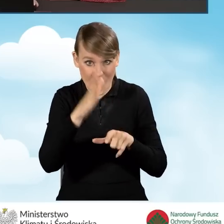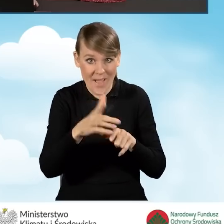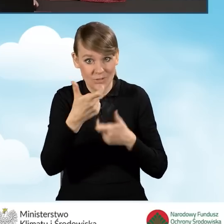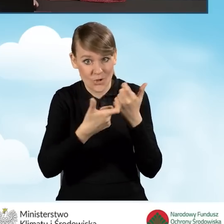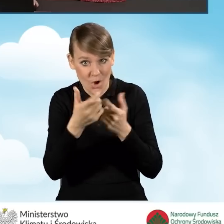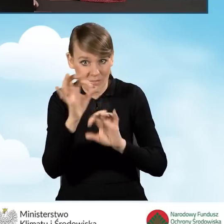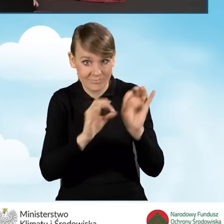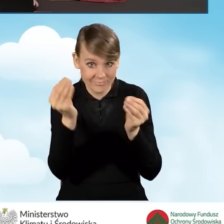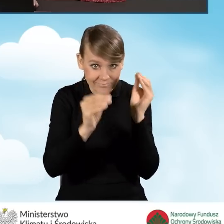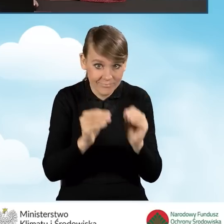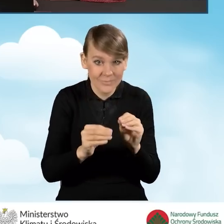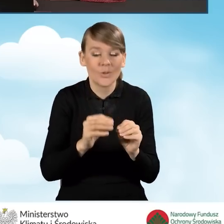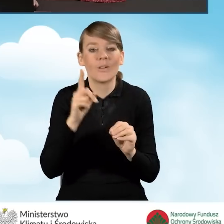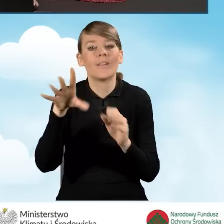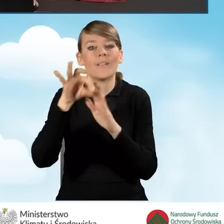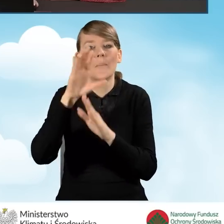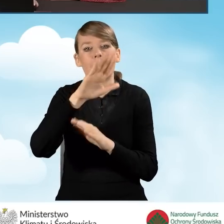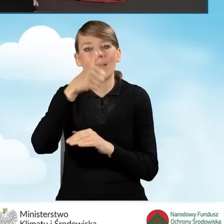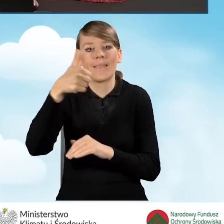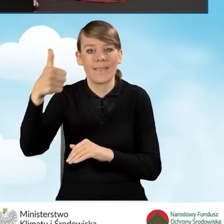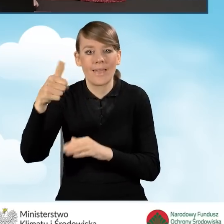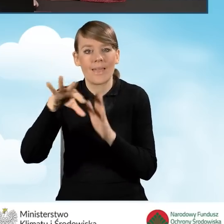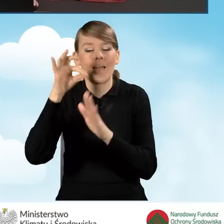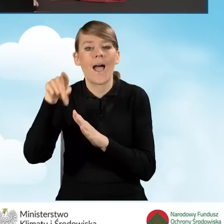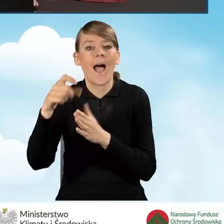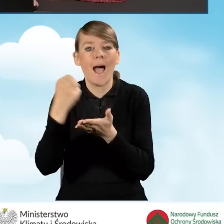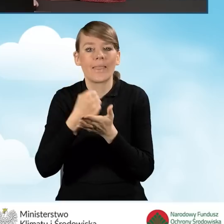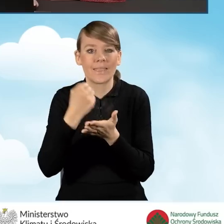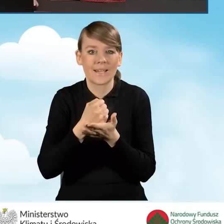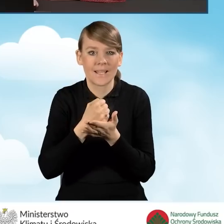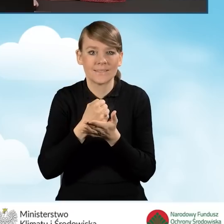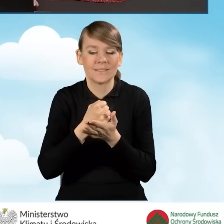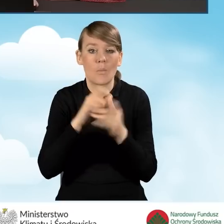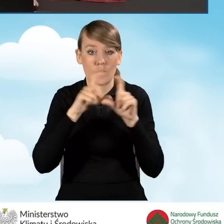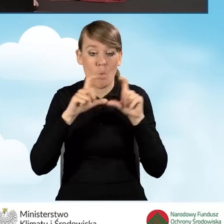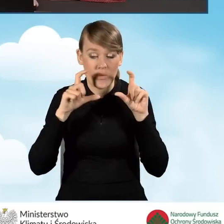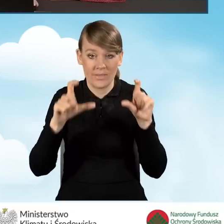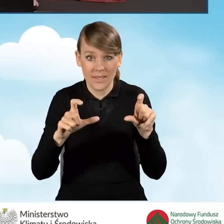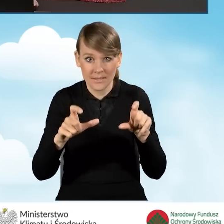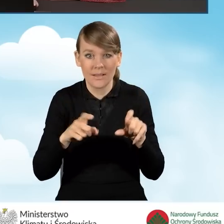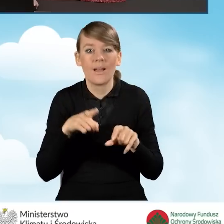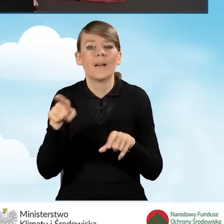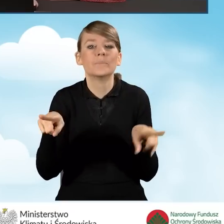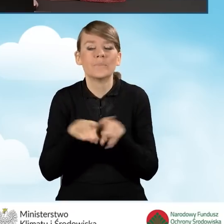zaznaczamy pole na samej górze B1, że adres budynku jest taki sam